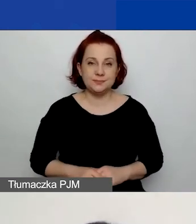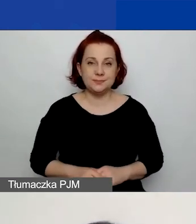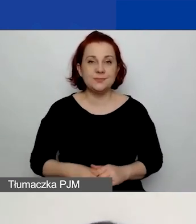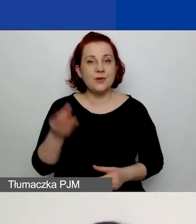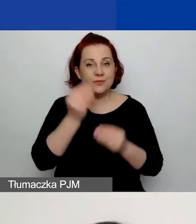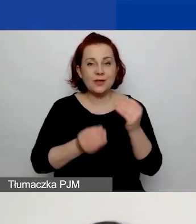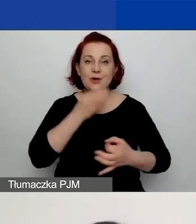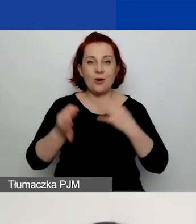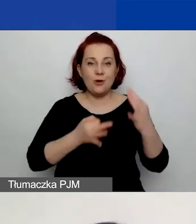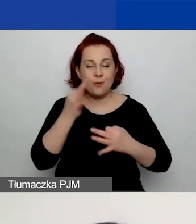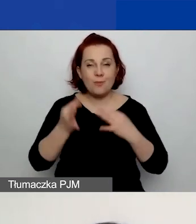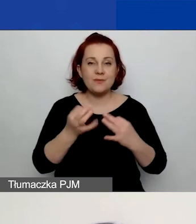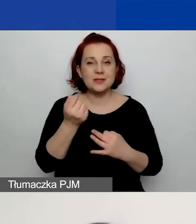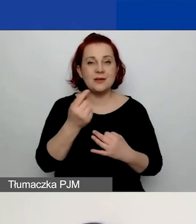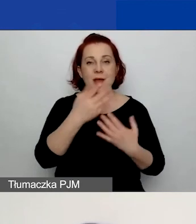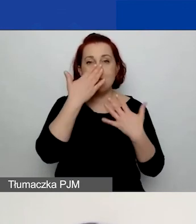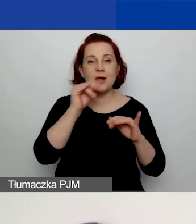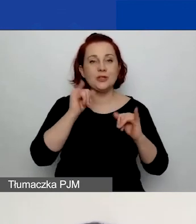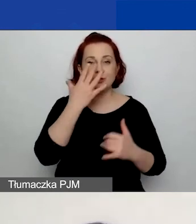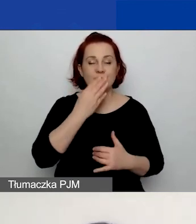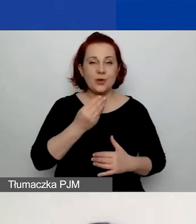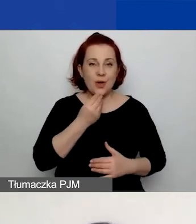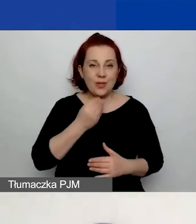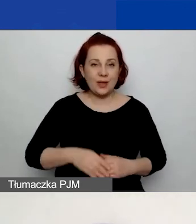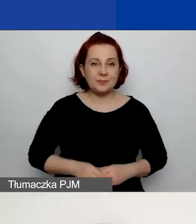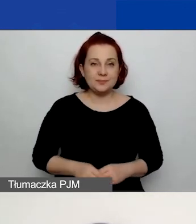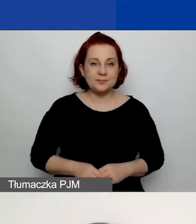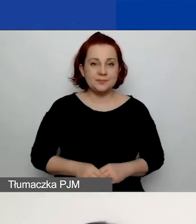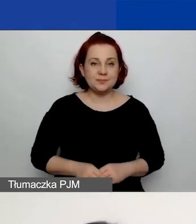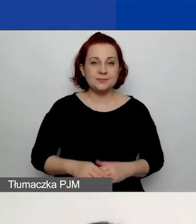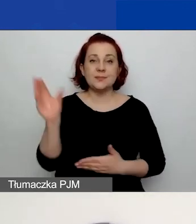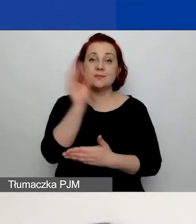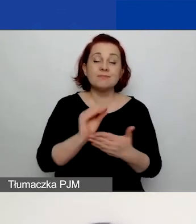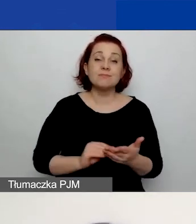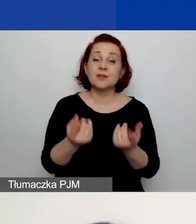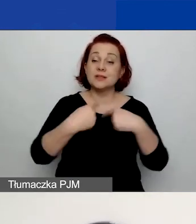Za chwilę pokażę, jak to wygląda w generatorze. Prosimy o opisanie zespołu osób realizujących projekt,